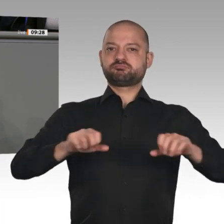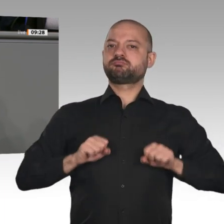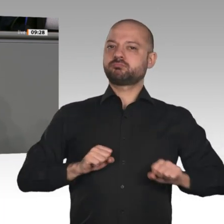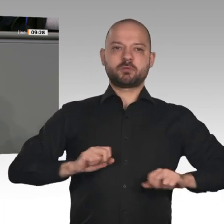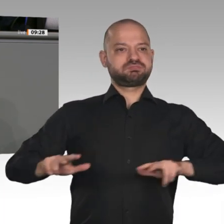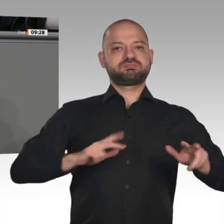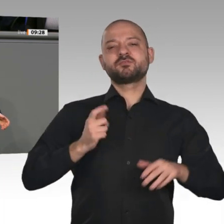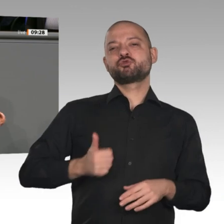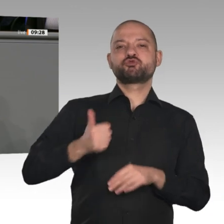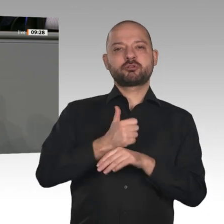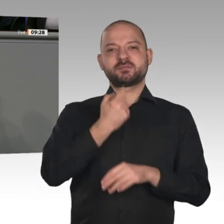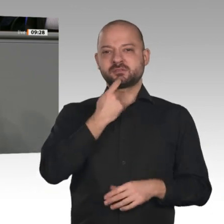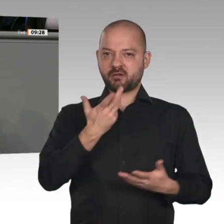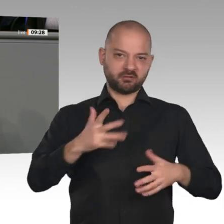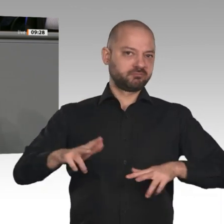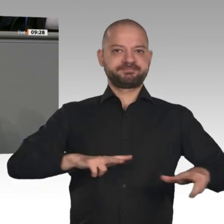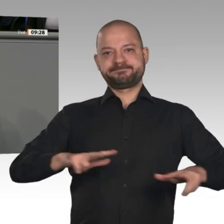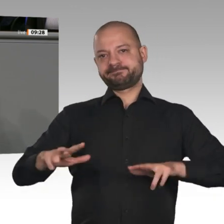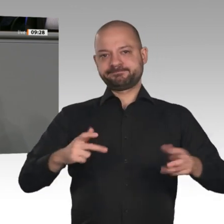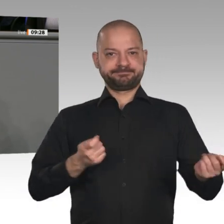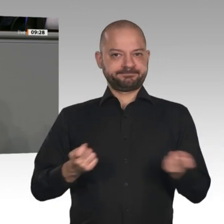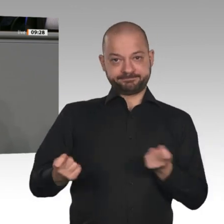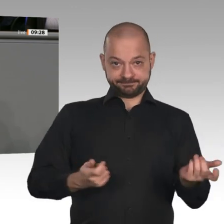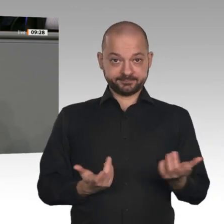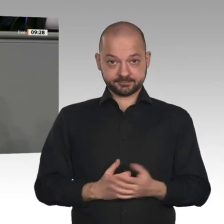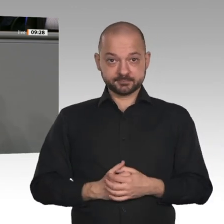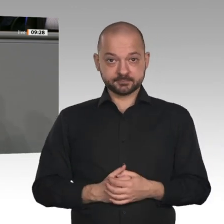leistungsfeindlich. Sie folgt nicht dem Bedürftigkeitsprinzip;